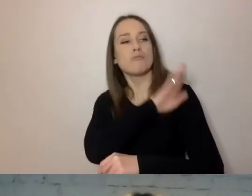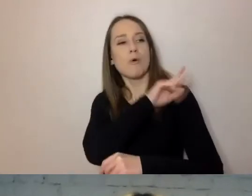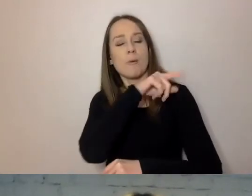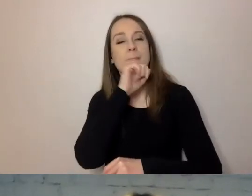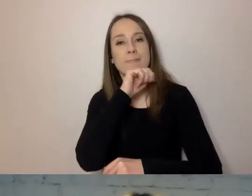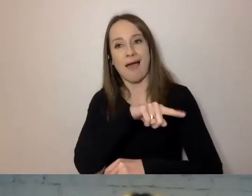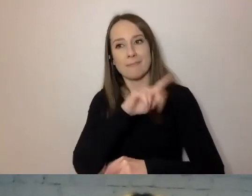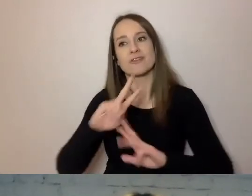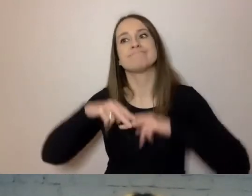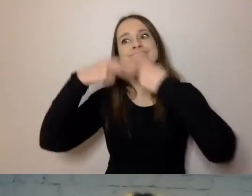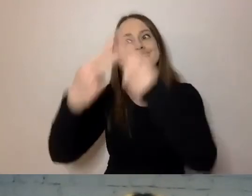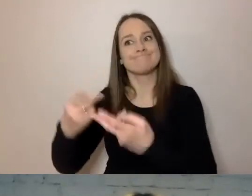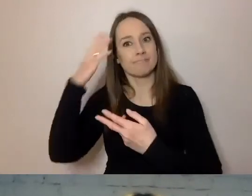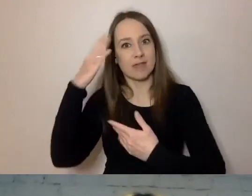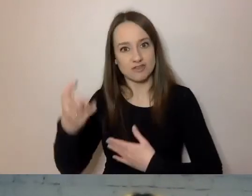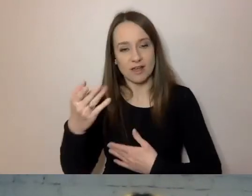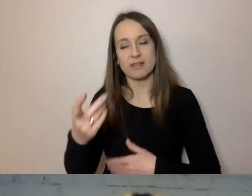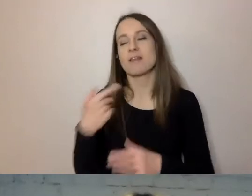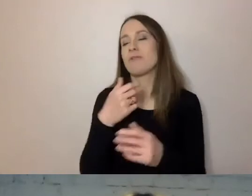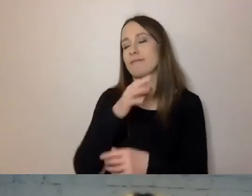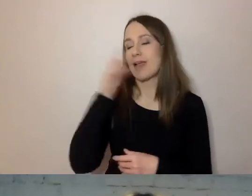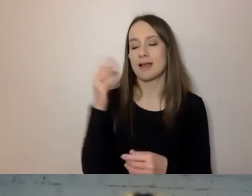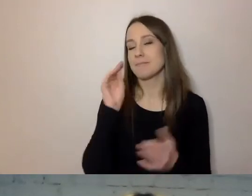to piszmy tylko to, co urząd załatwia,